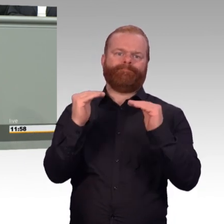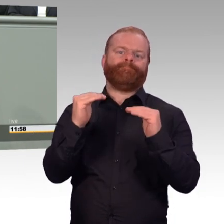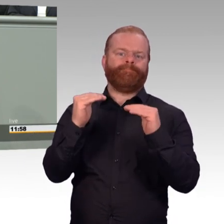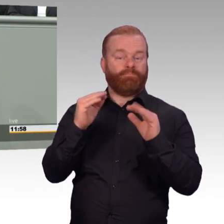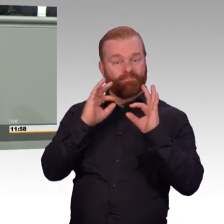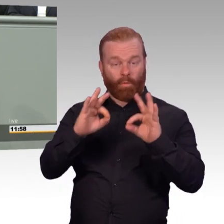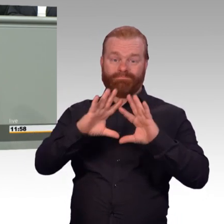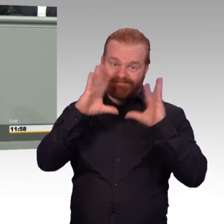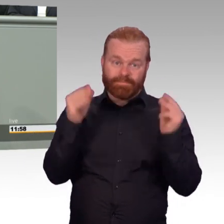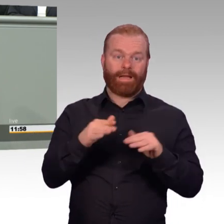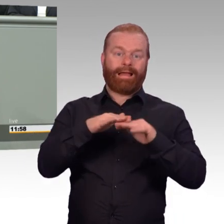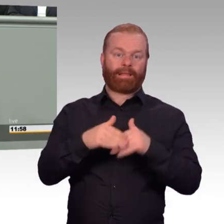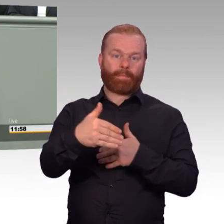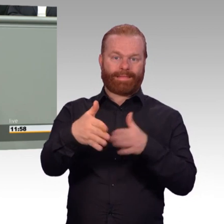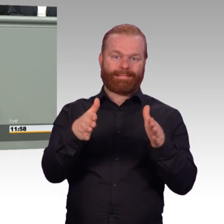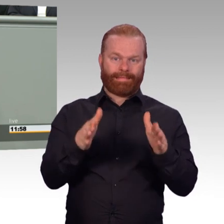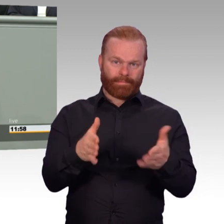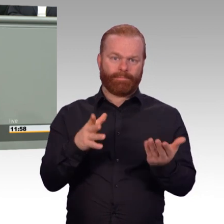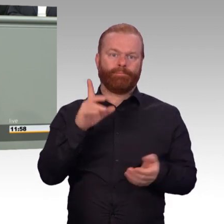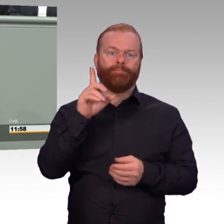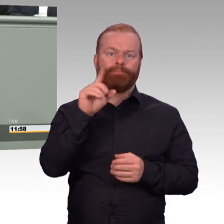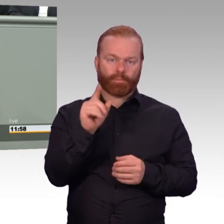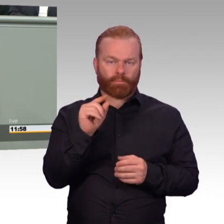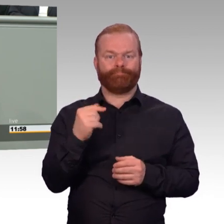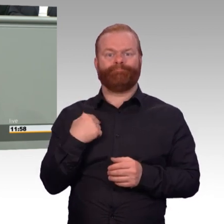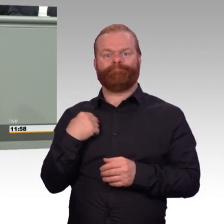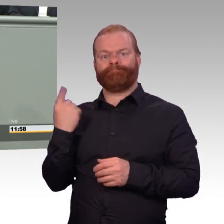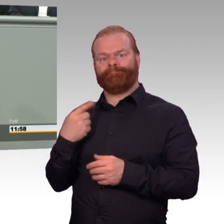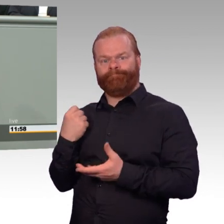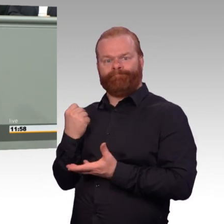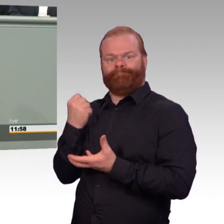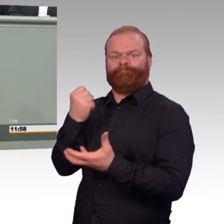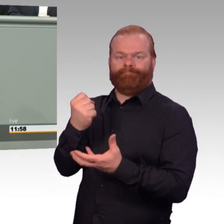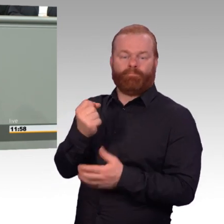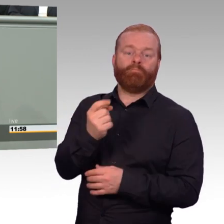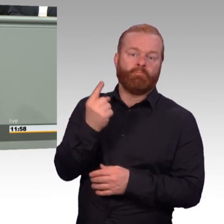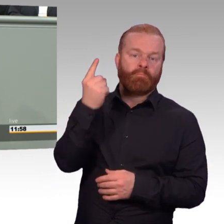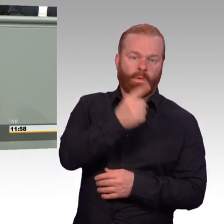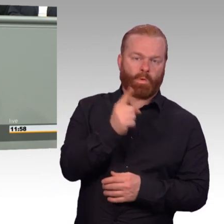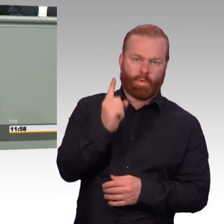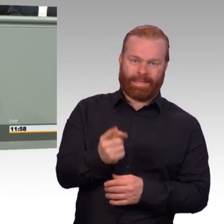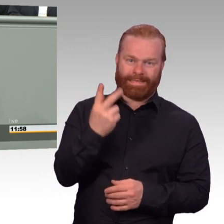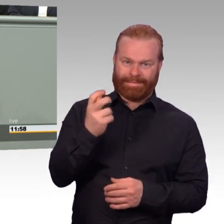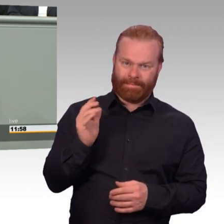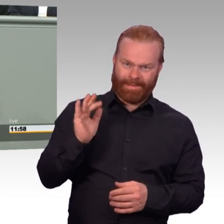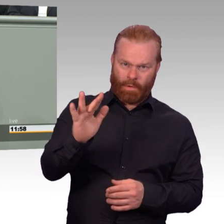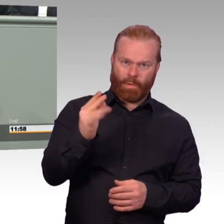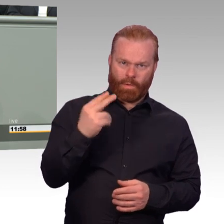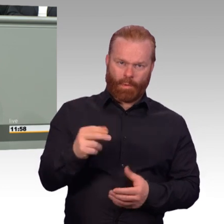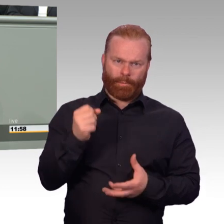Meine Damen und Herren, mit diesem Artikelgesetz, das wir heute einbringen, stärken wir die Bundeswehr als attraktiven und verantwortungsbewussten Arbeitgeber.